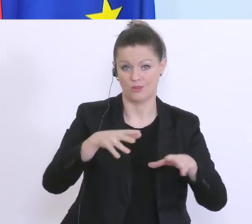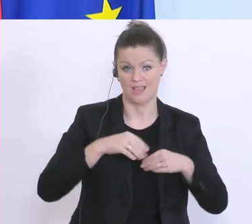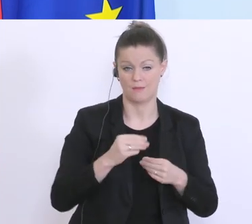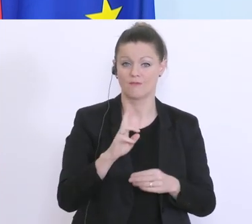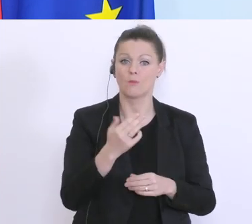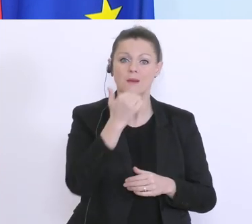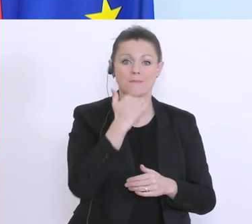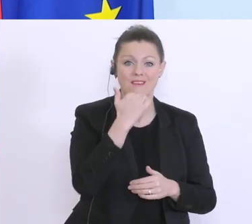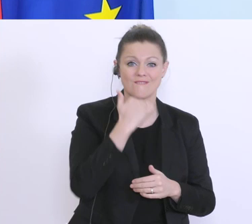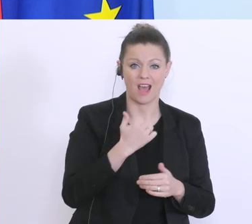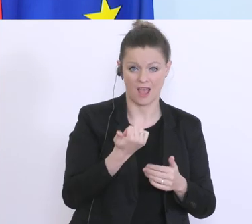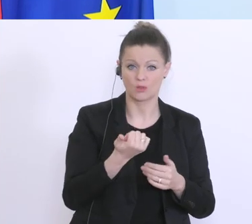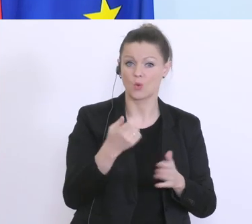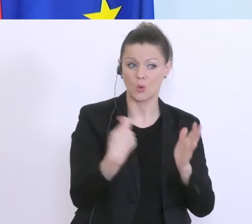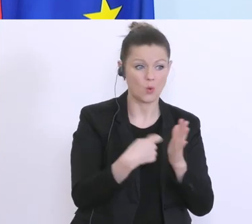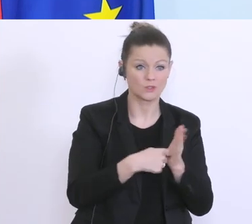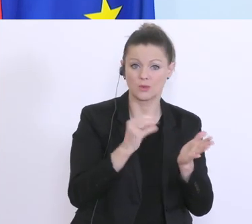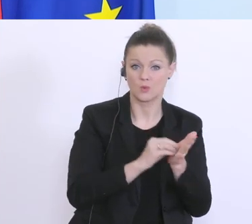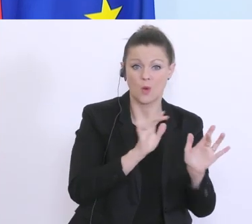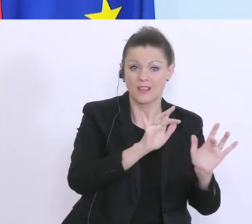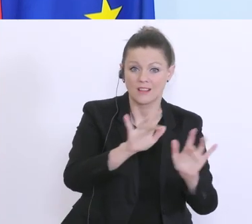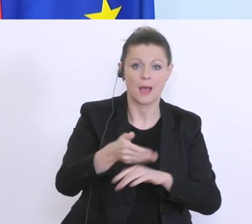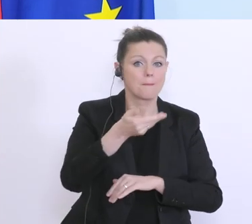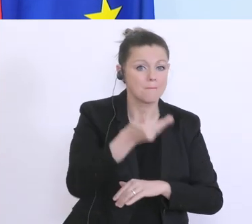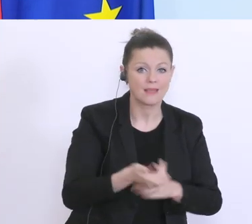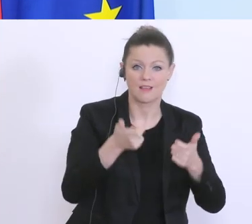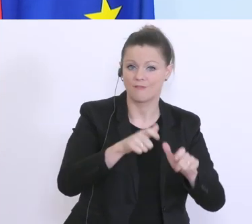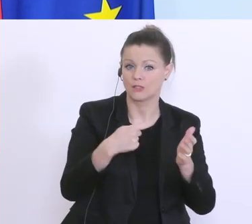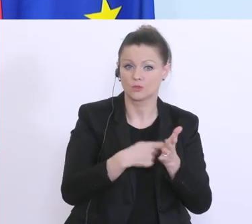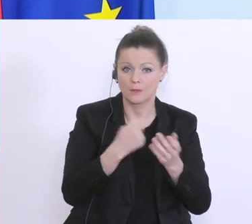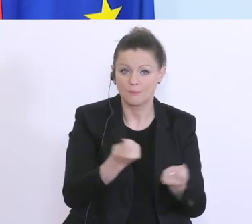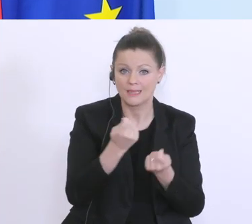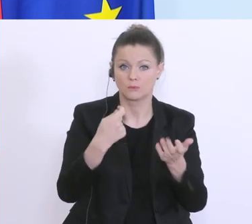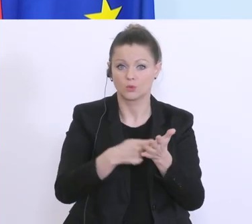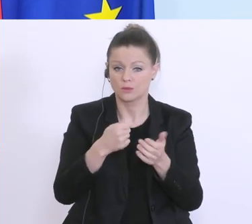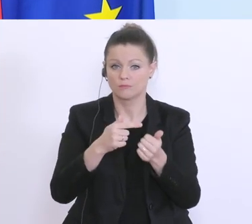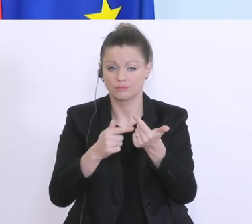Kosten die noch immer da sind, die Fixkosten, die Miete, die Betriebskosten abzudecken. Dafür eben